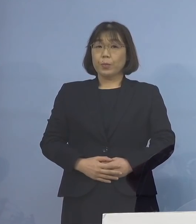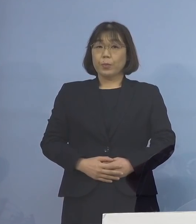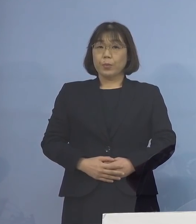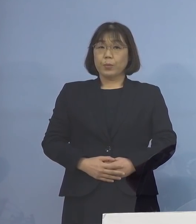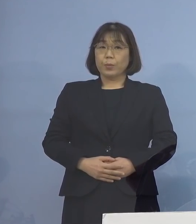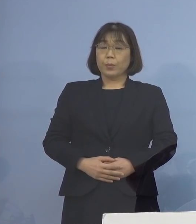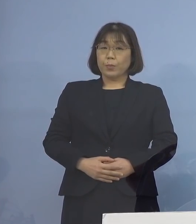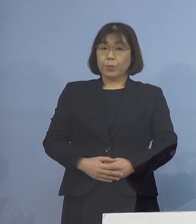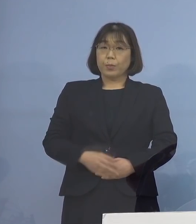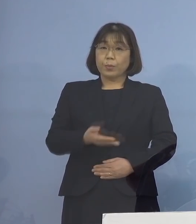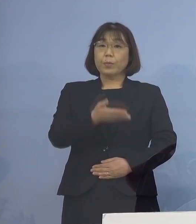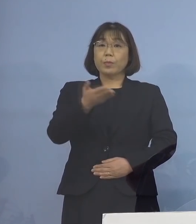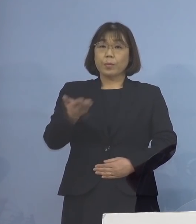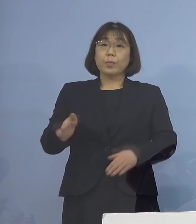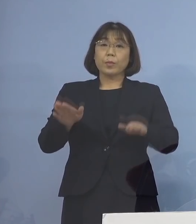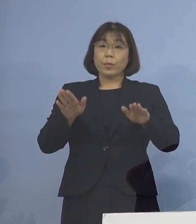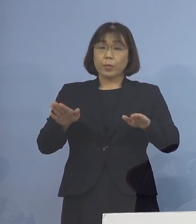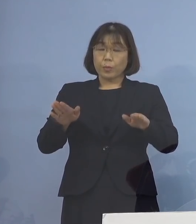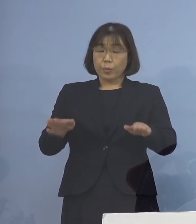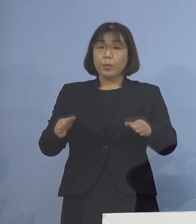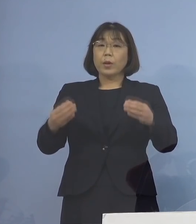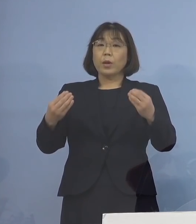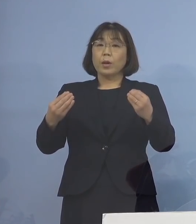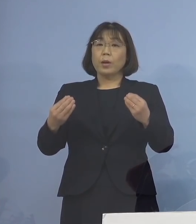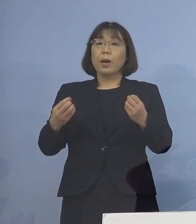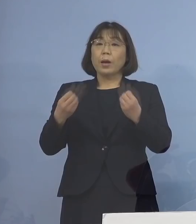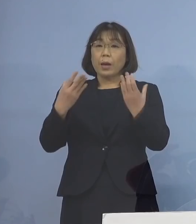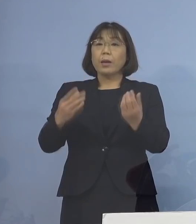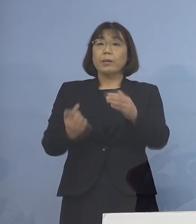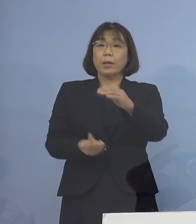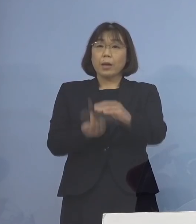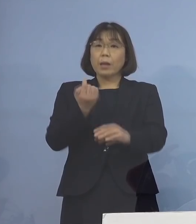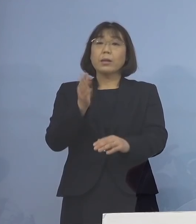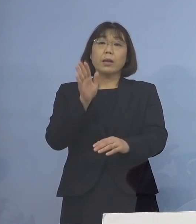続きまして、この度 新たに発生が確認されました